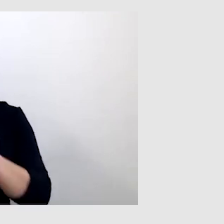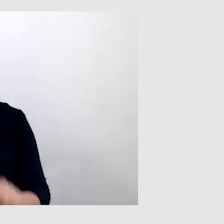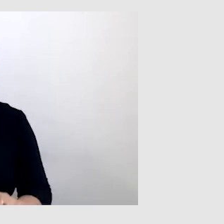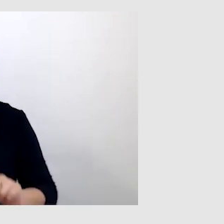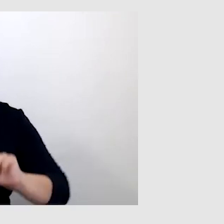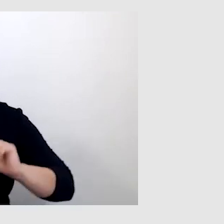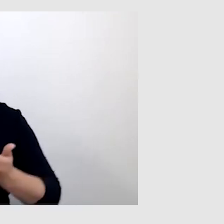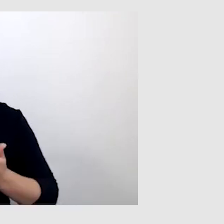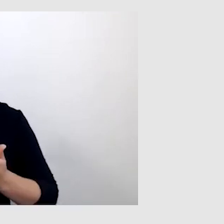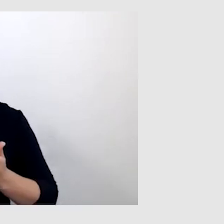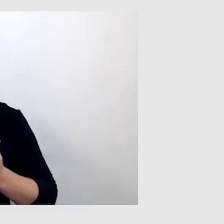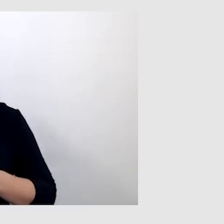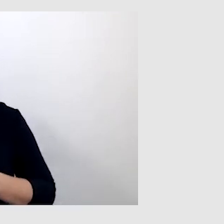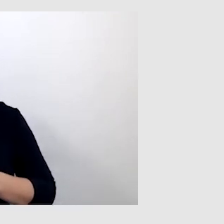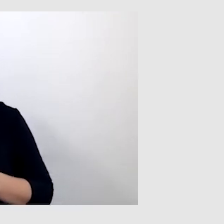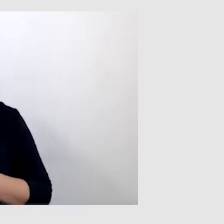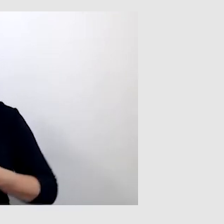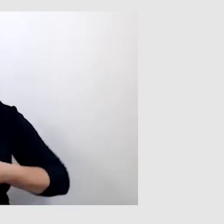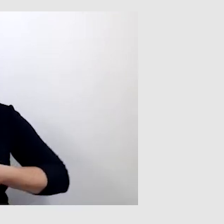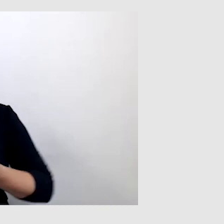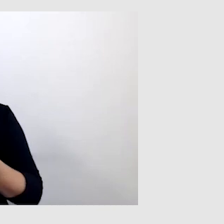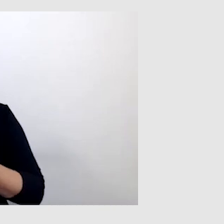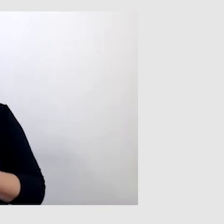Co ciekawe, takie transmisje były dostępne.